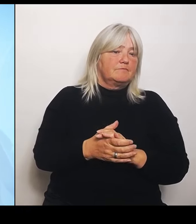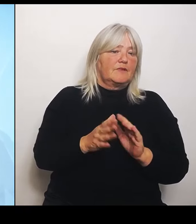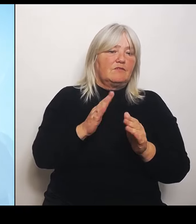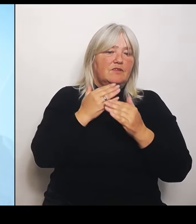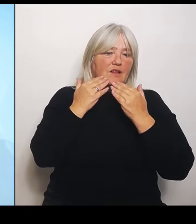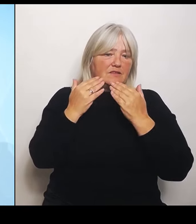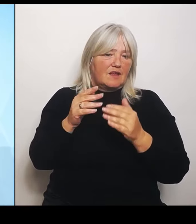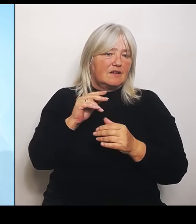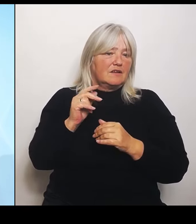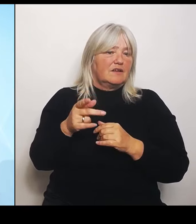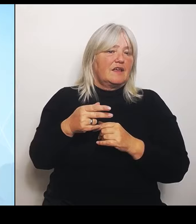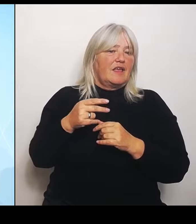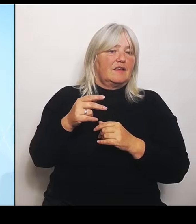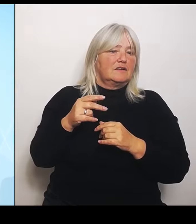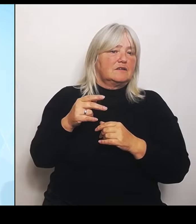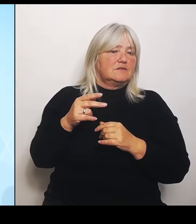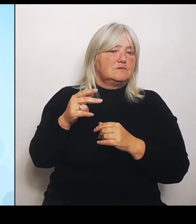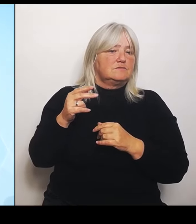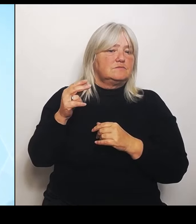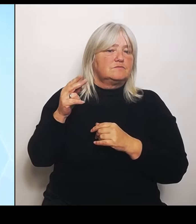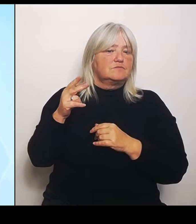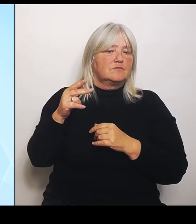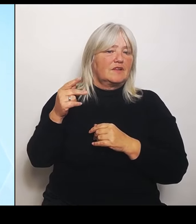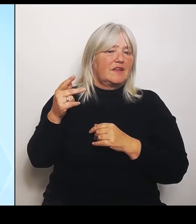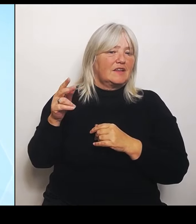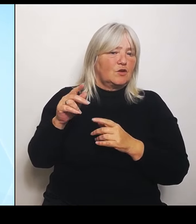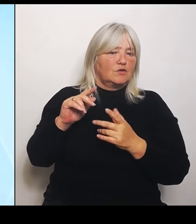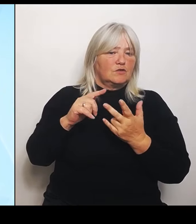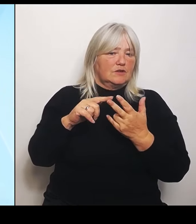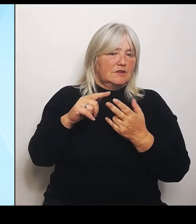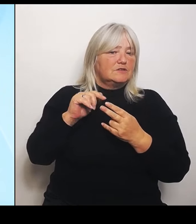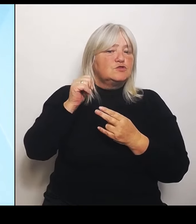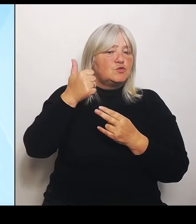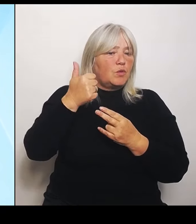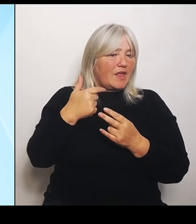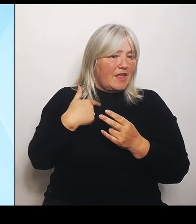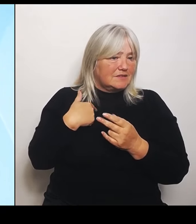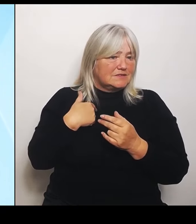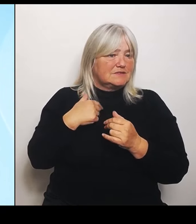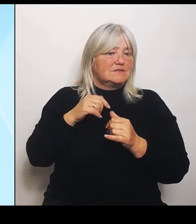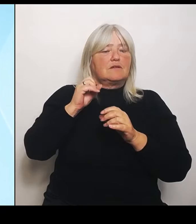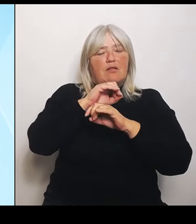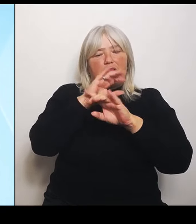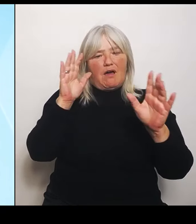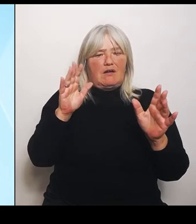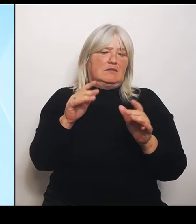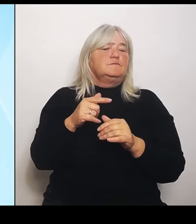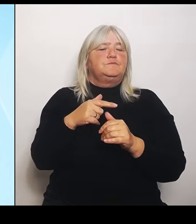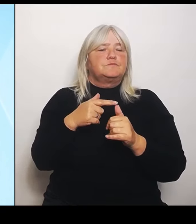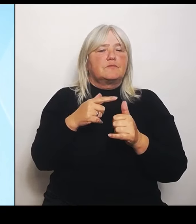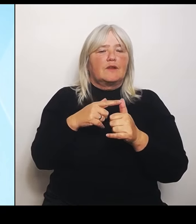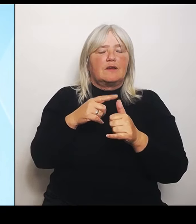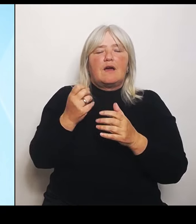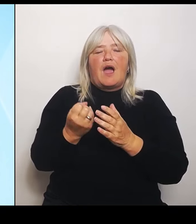Also zunächst einmal klar: Es geht um das aktuelle Schadensereignis vom Juni. Punkt.